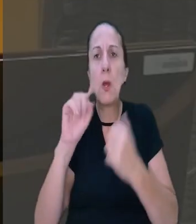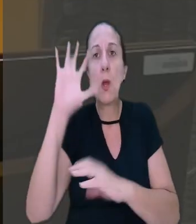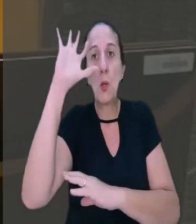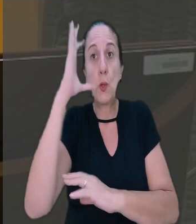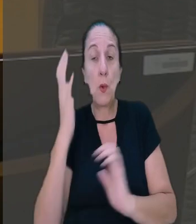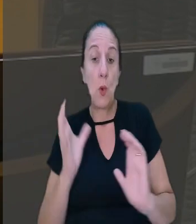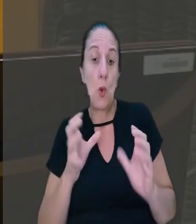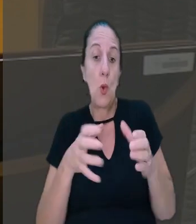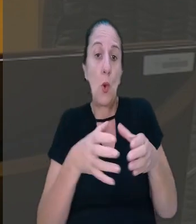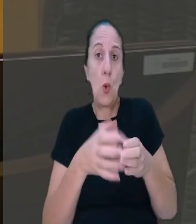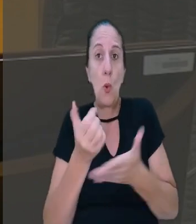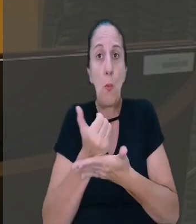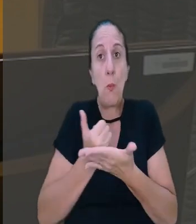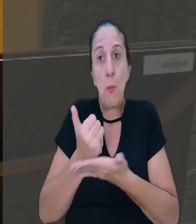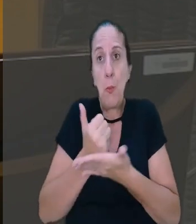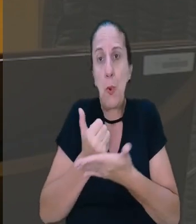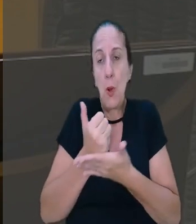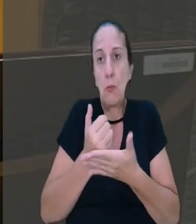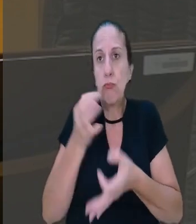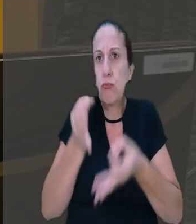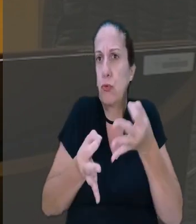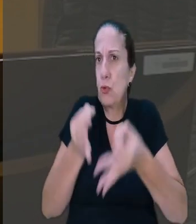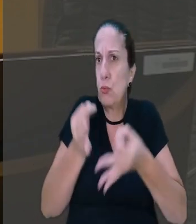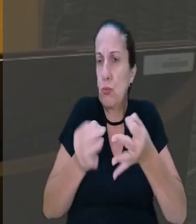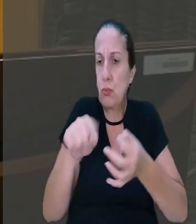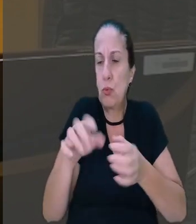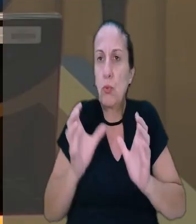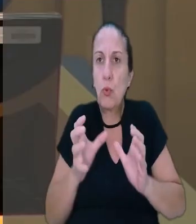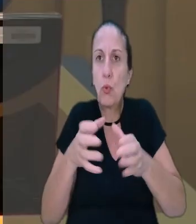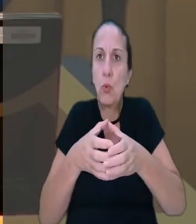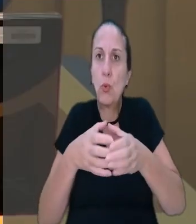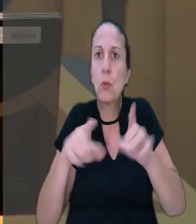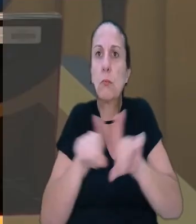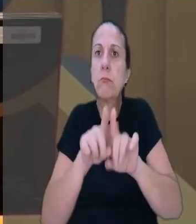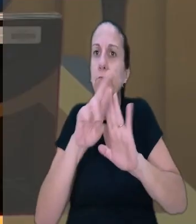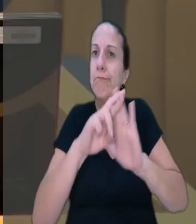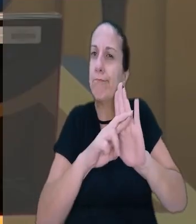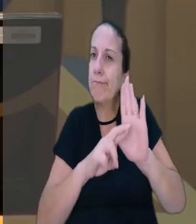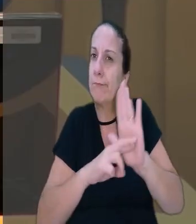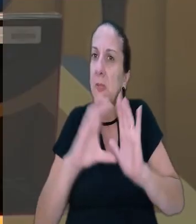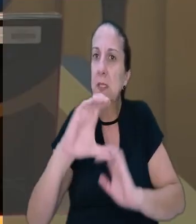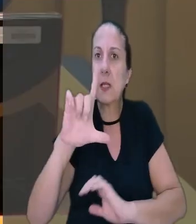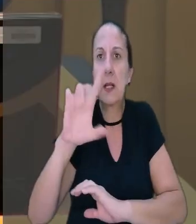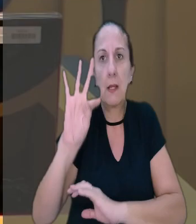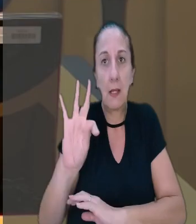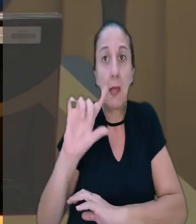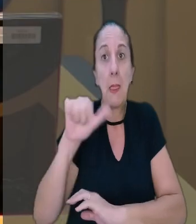Na decisão, o colegiado se baseou em jurisprudências da corte e em normas da CLT após a reforma trabalhista.